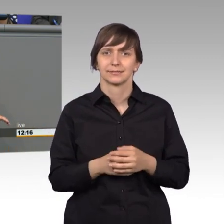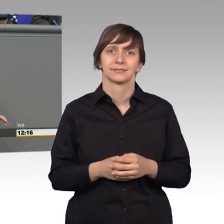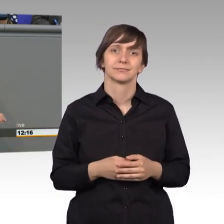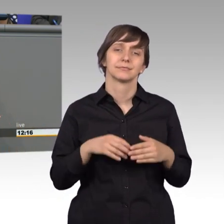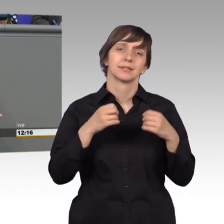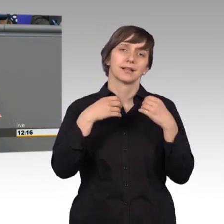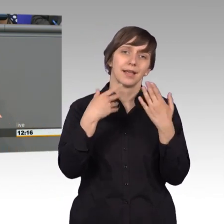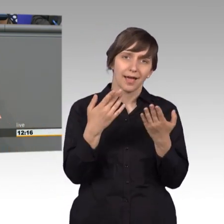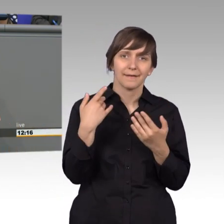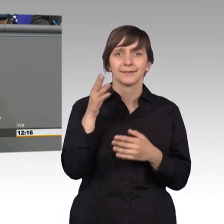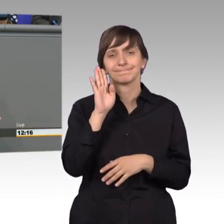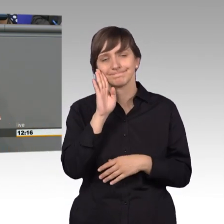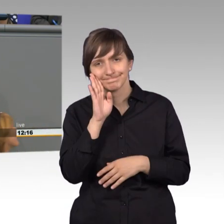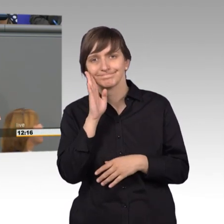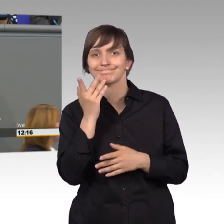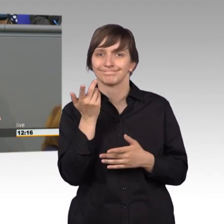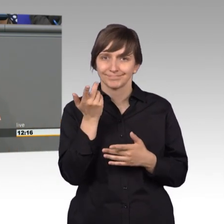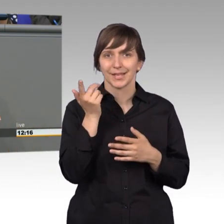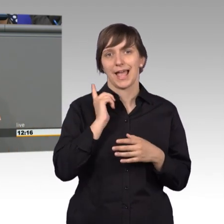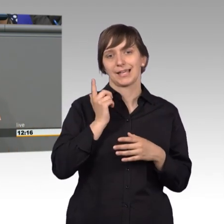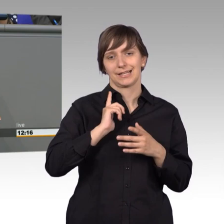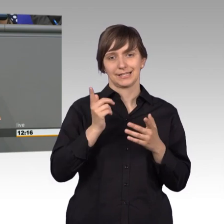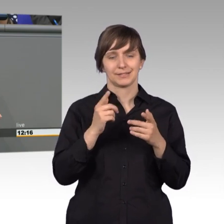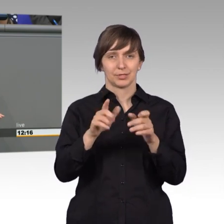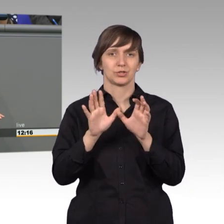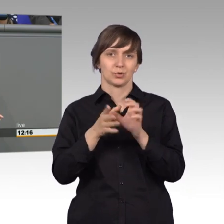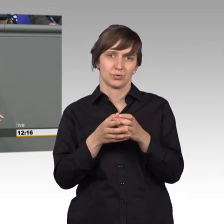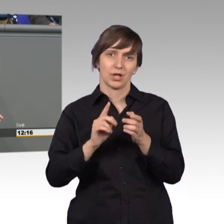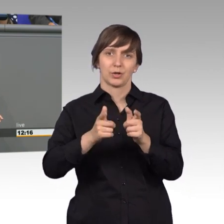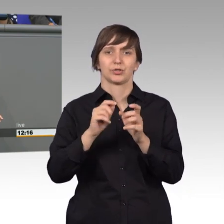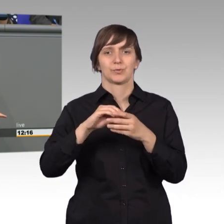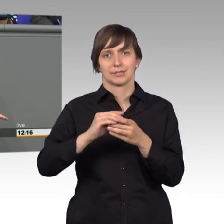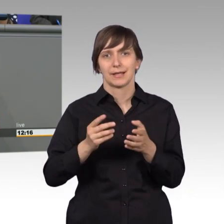Wir sollten eigentlich im Petitionsausschuss keine Parteipolitik machen. Weil der Bürger wendet sich- [Zwischenruf]